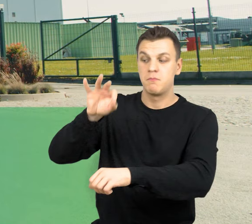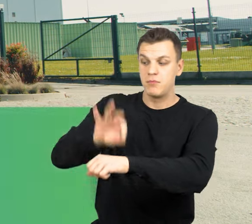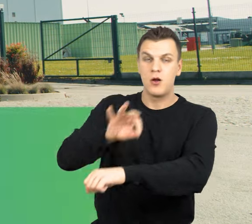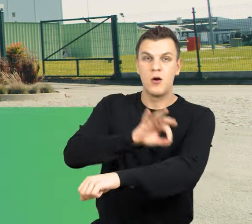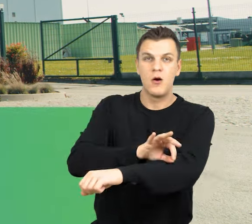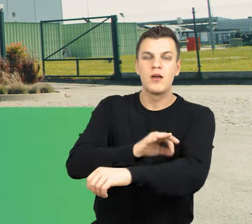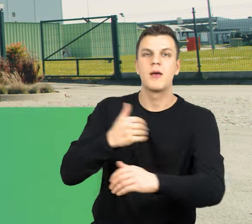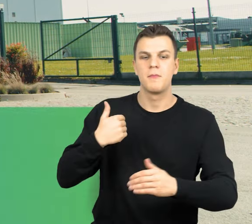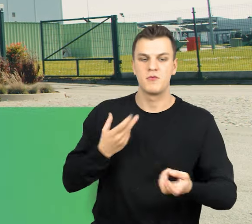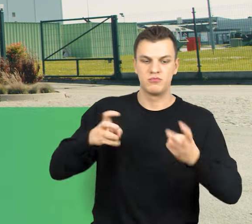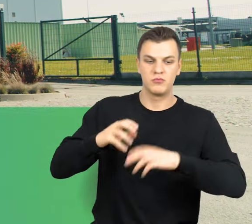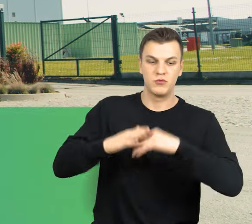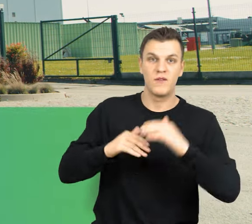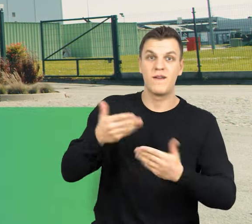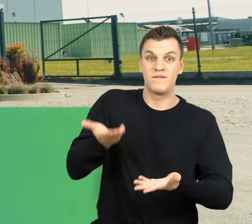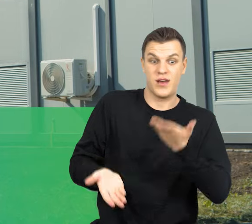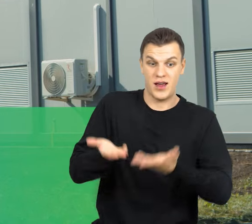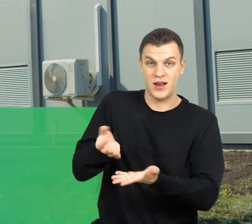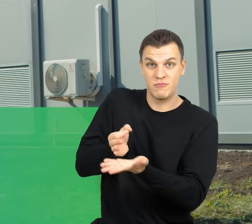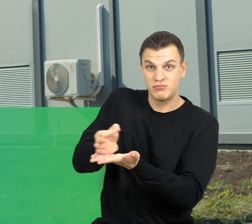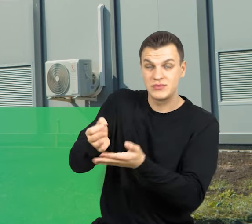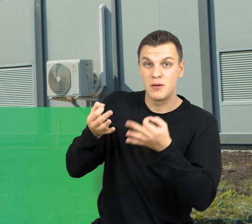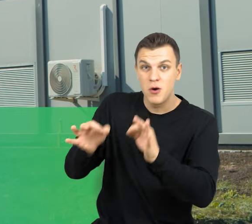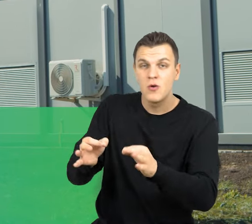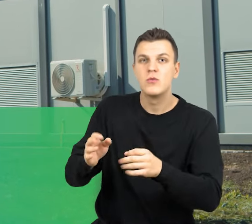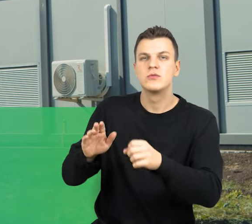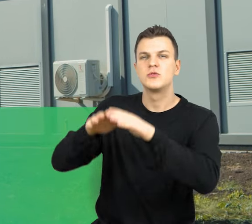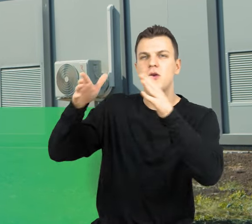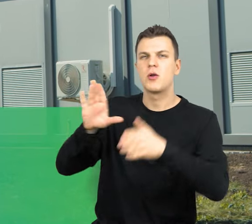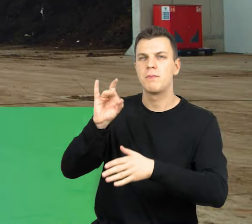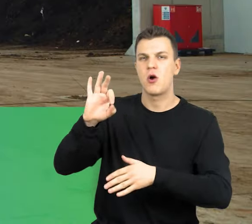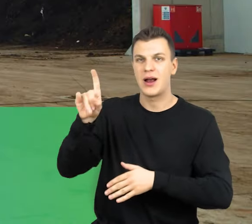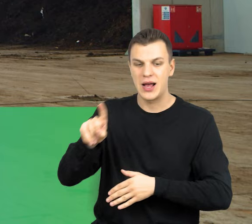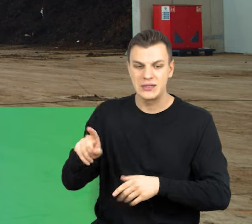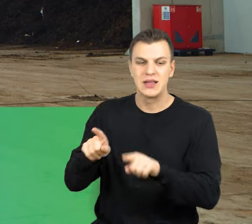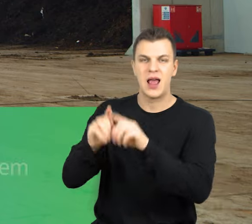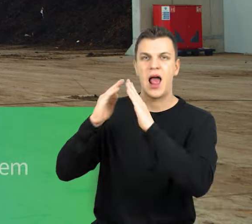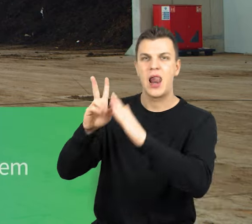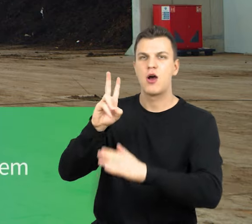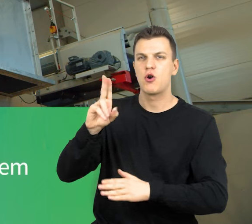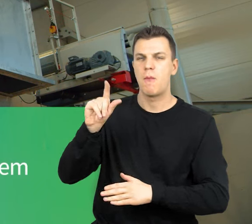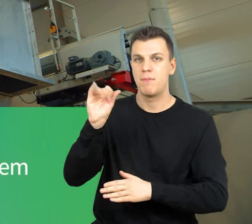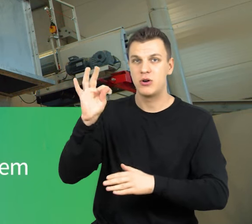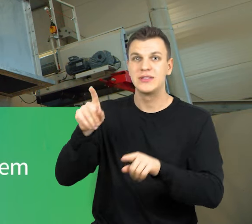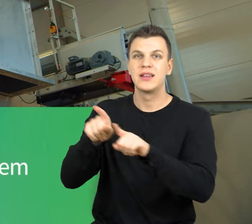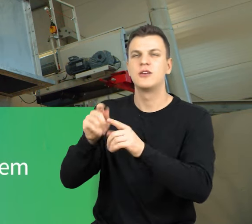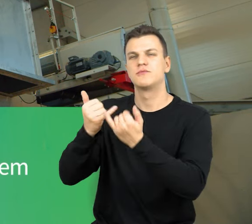została wybudowana waga wyjazdowa, zbiornik magazynowy biogazu, cała hala kompostowni wraz z tunelami kompostowni